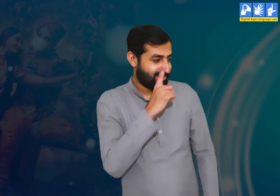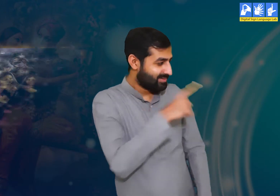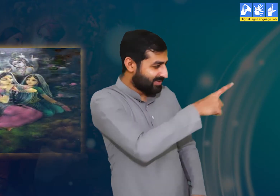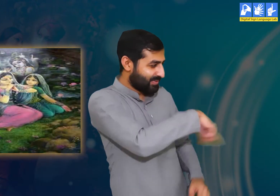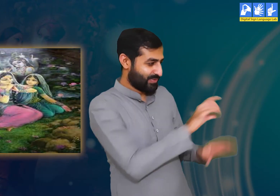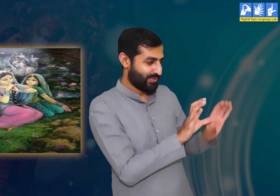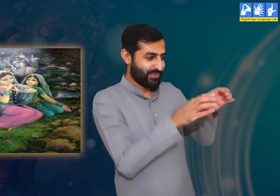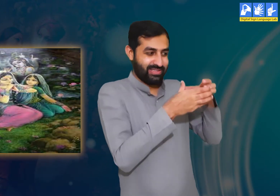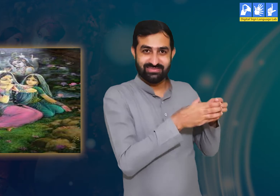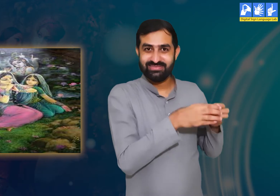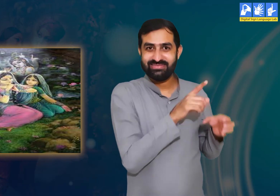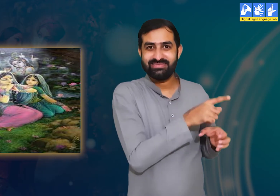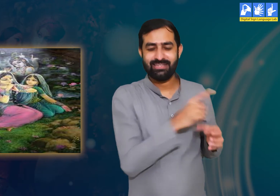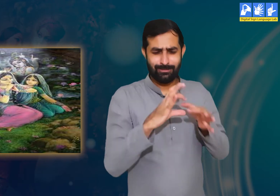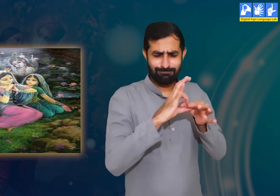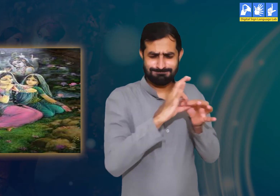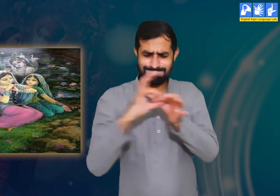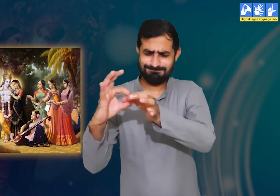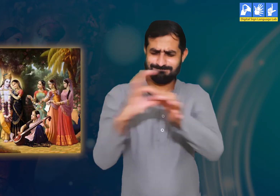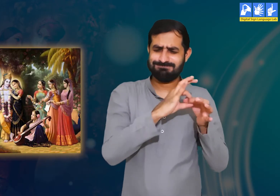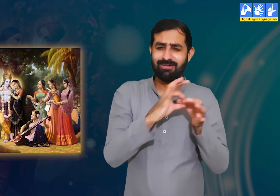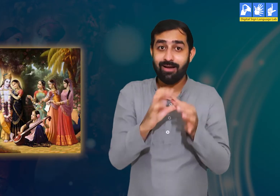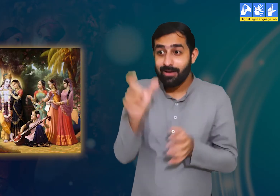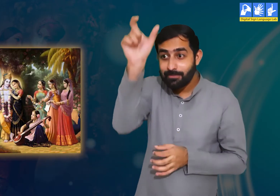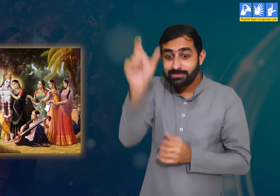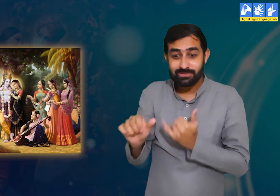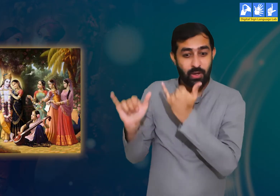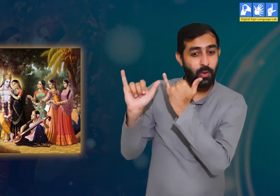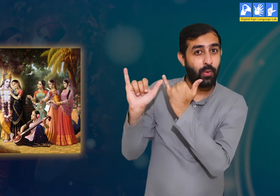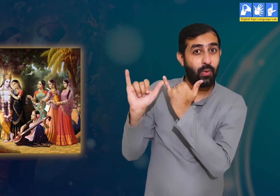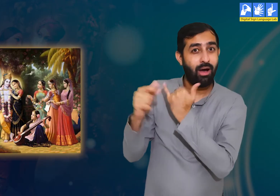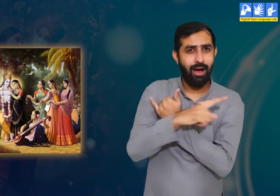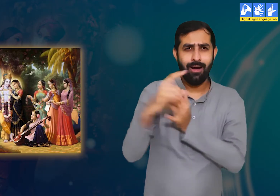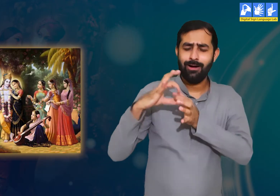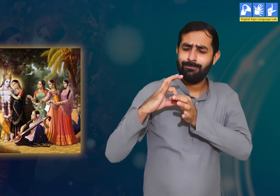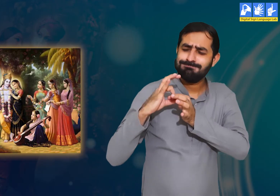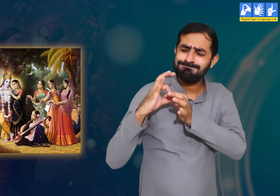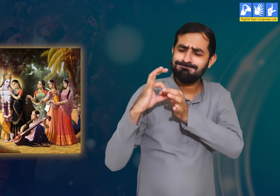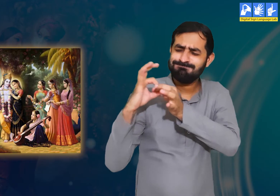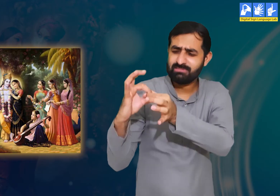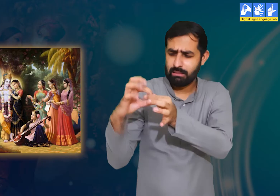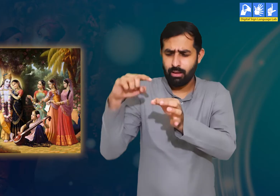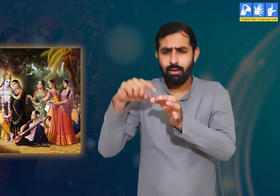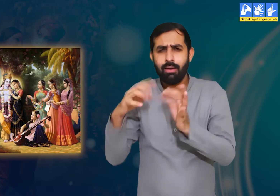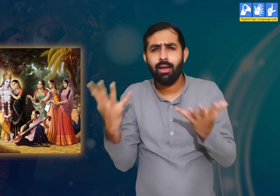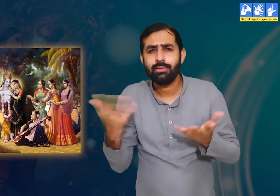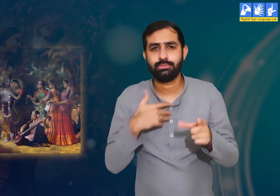इस कविता में आगे गोपियाँ श्री कृष्ण से उनके प्रेम संबंध के बारे में उद्धव से वर्णन करती हैं।